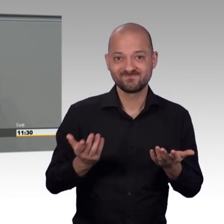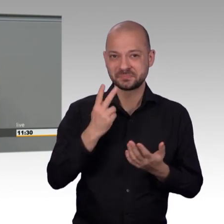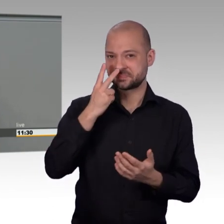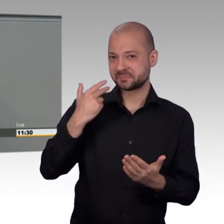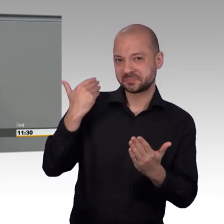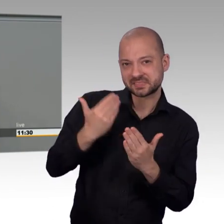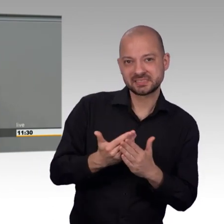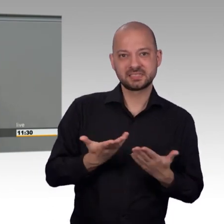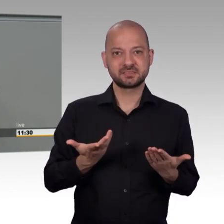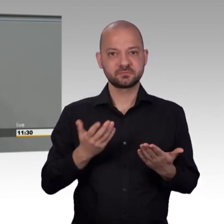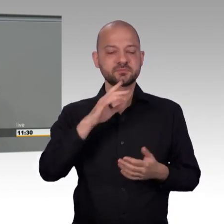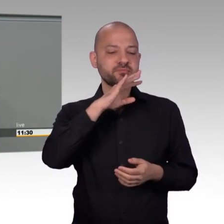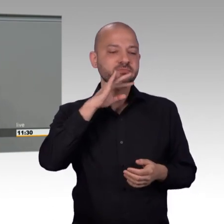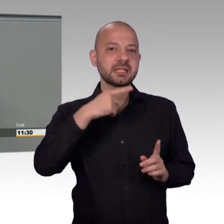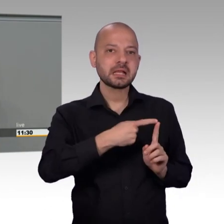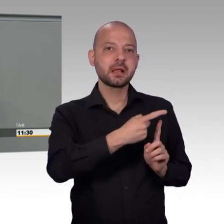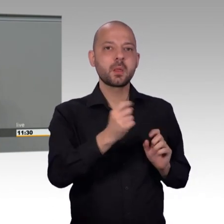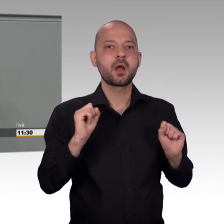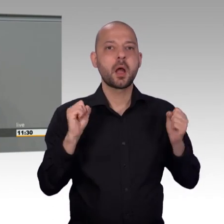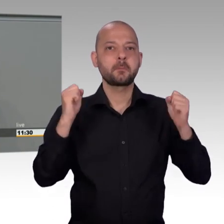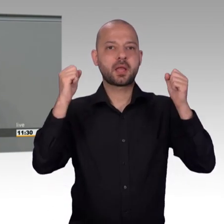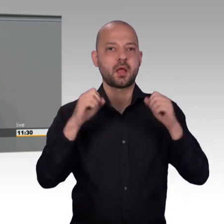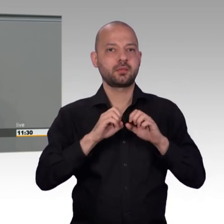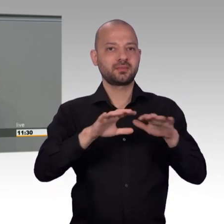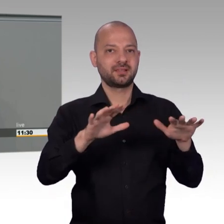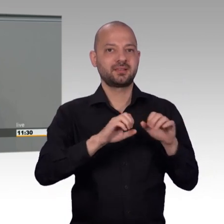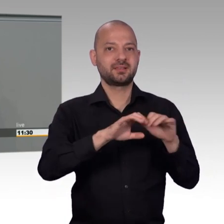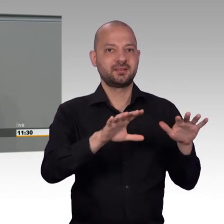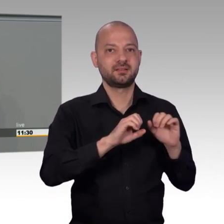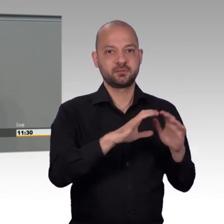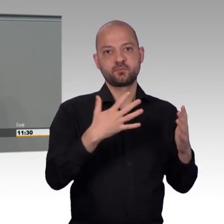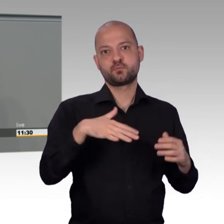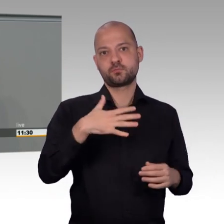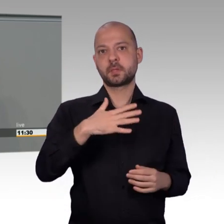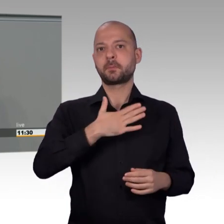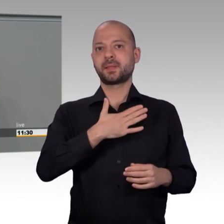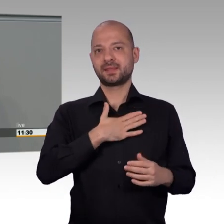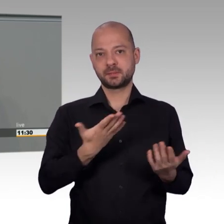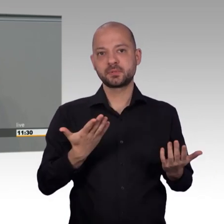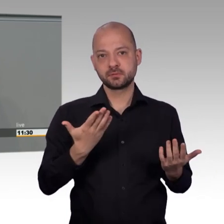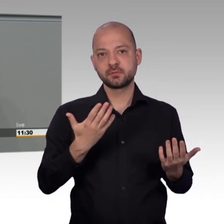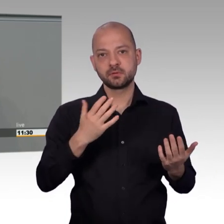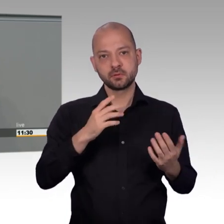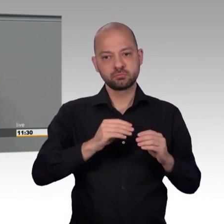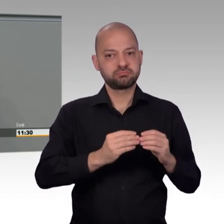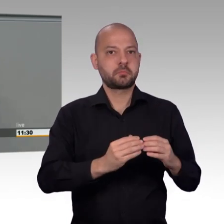gegenüber dem Vorjahr nahezu konstant geblieben. Eine Trendwende lässt sich aber nicht ableiten und